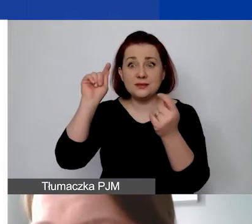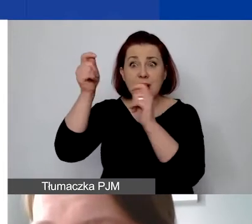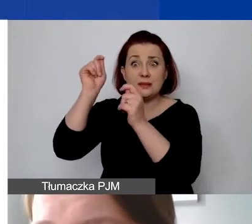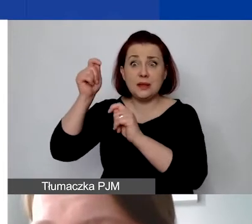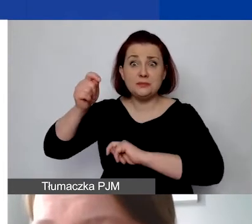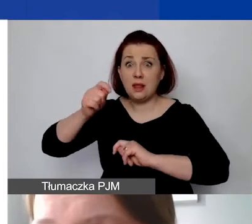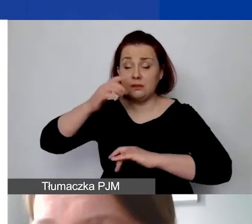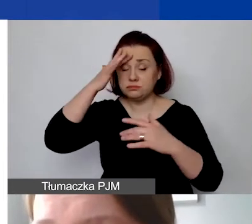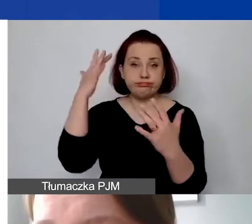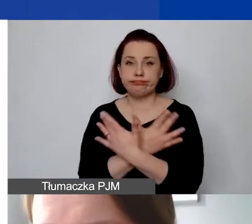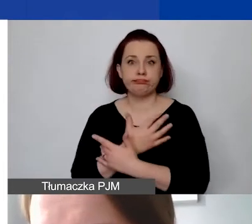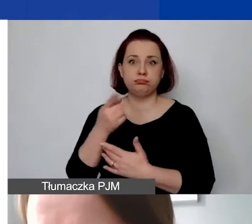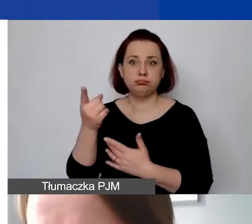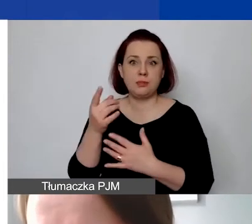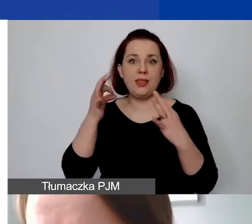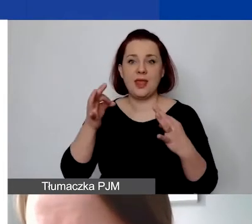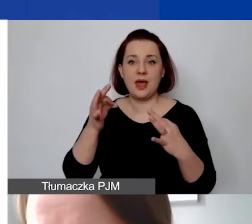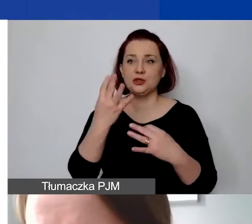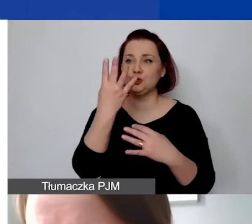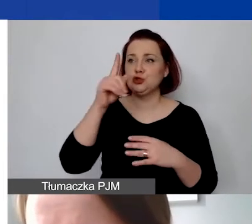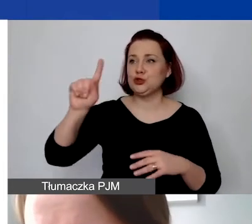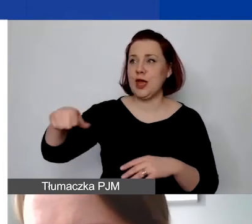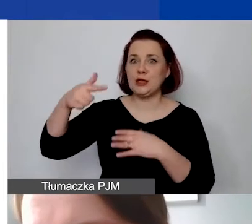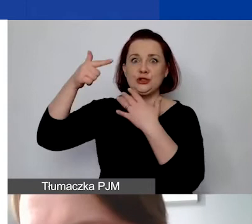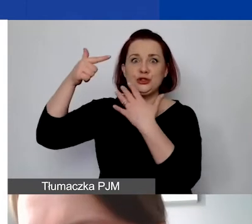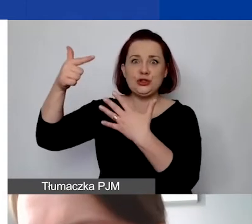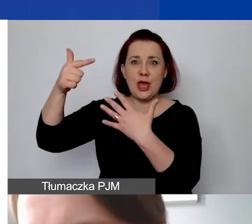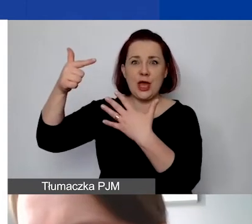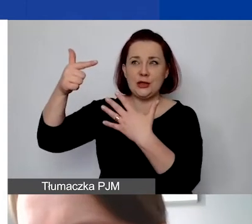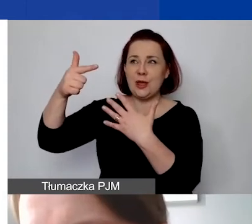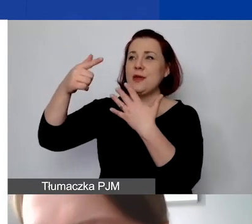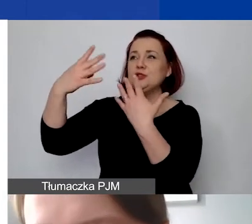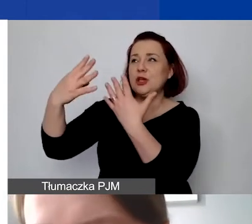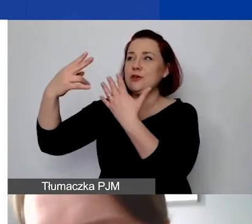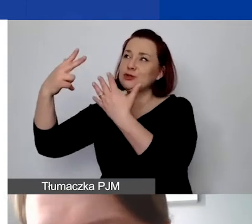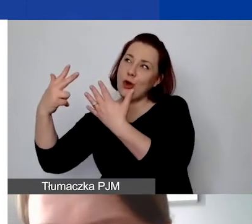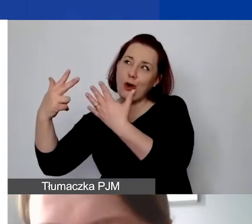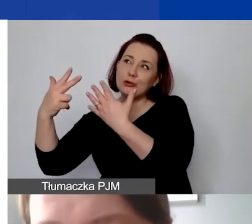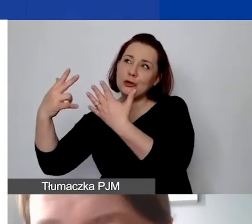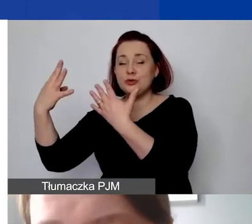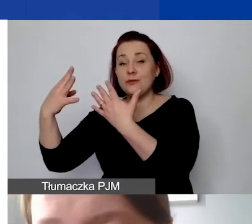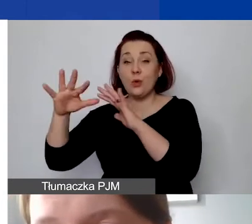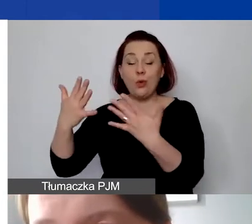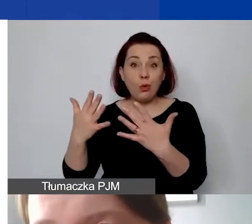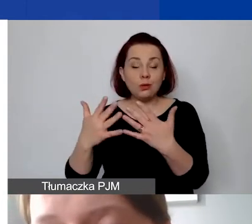W tym momencie kurs wynosi 4,7989, prawie 4,8. Różnica prawie 60 gr.